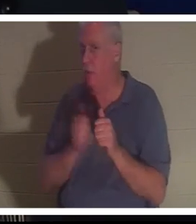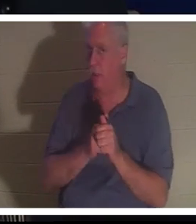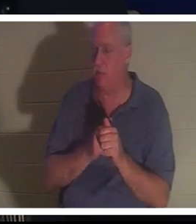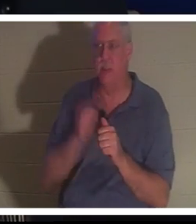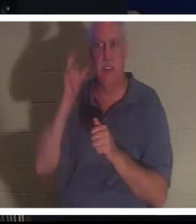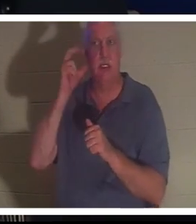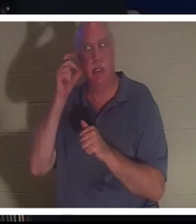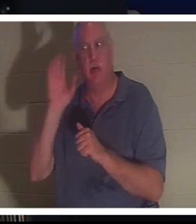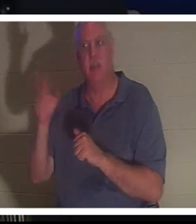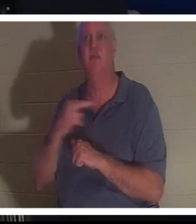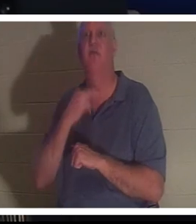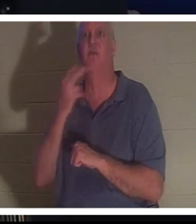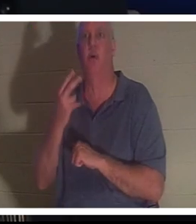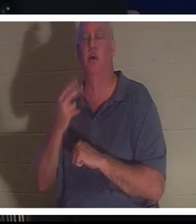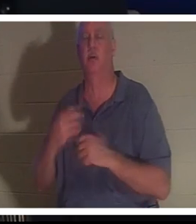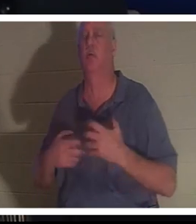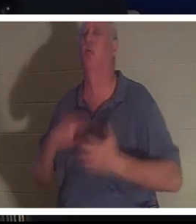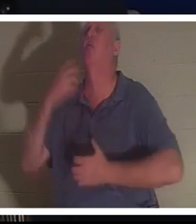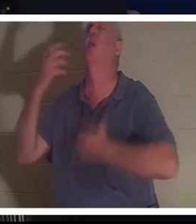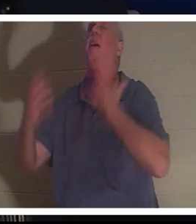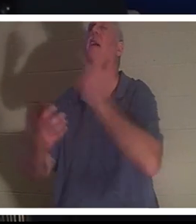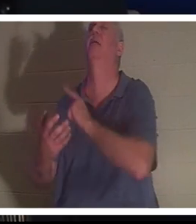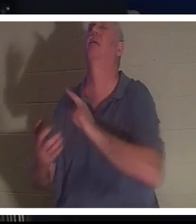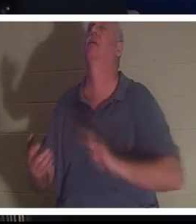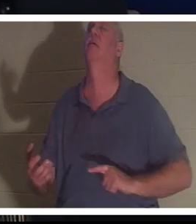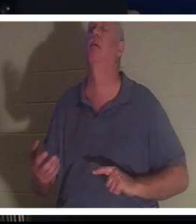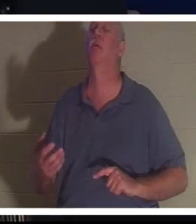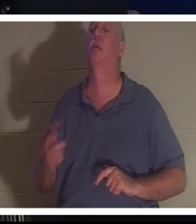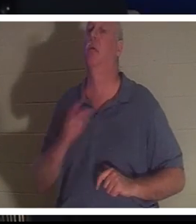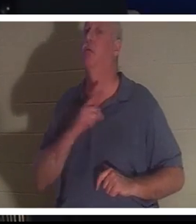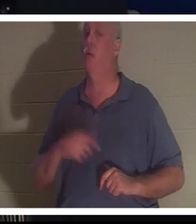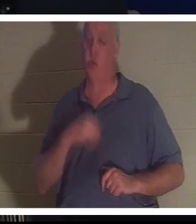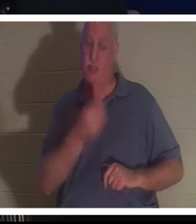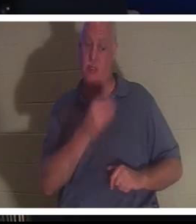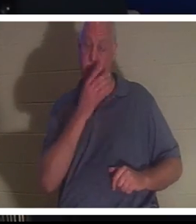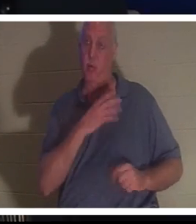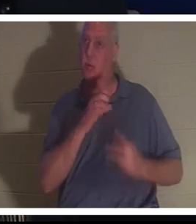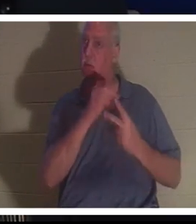его голос, взывающий к Господу, и Господь дал ей выбор. Кристин, ты можешь остаться здесь